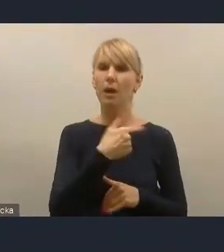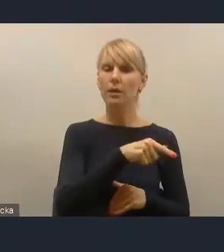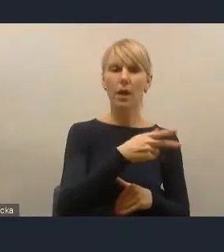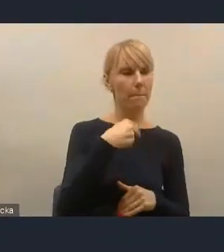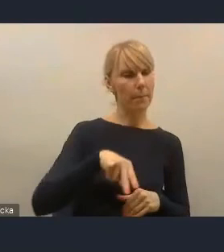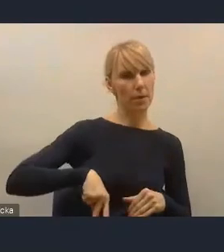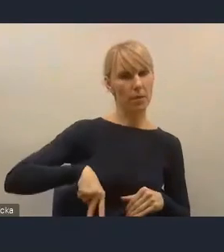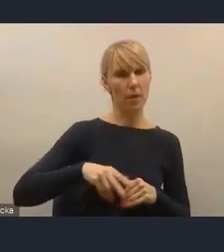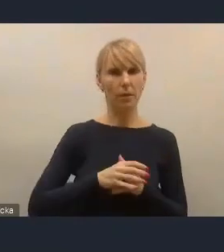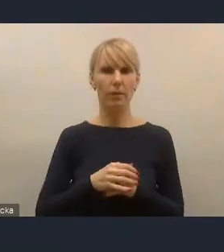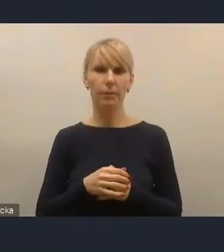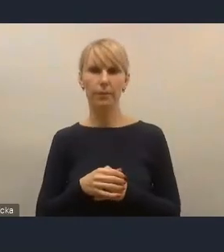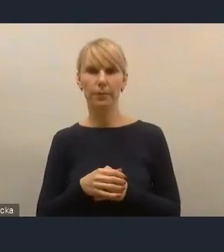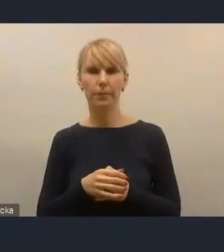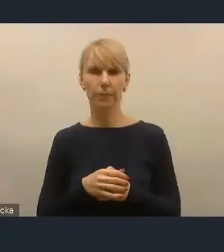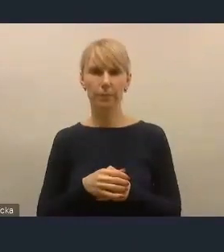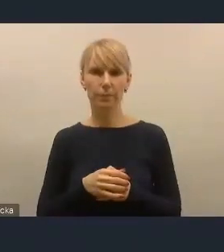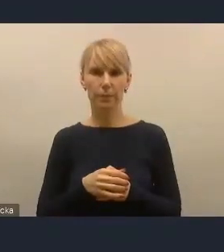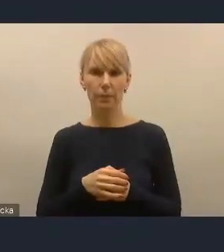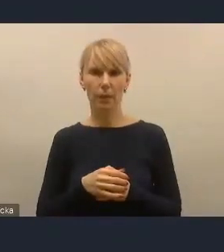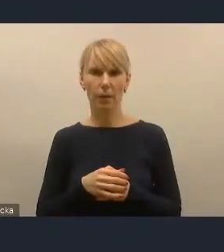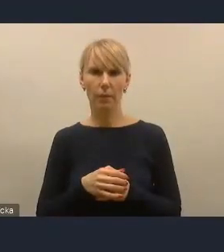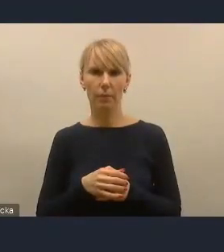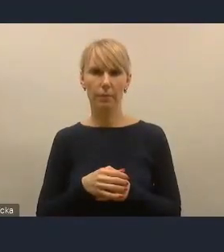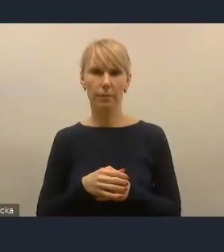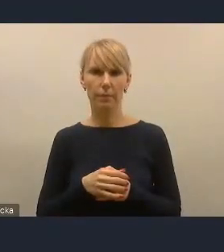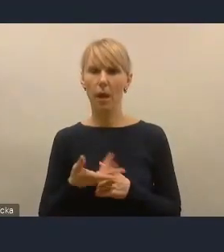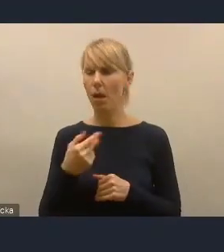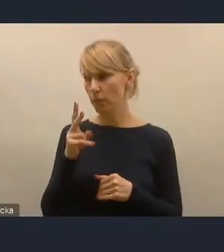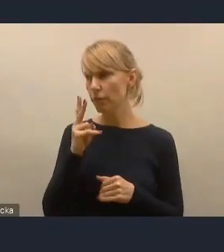Chociaż też widzimy, że te programy, które Ministerstwo w tej chwili wdraża,